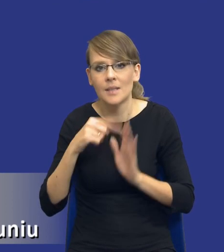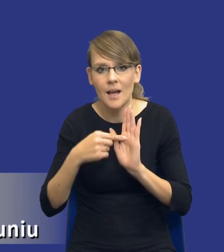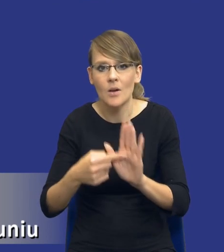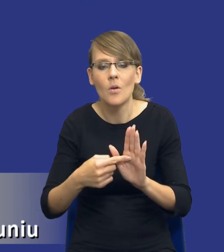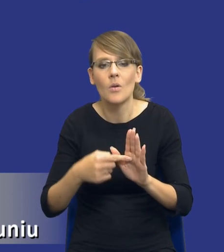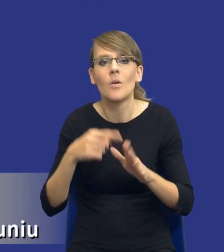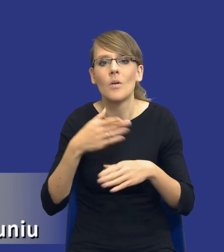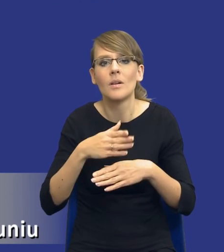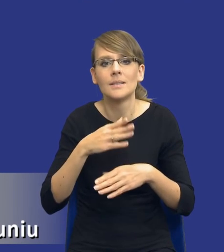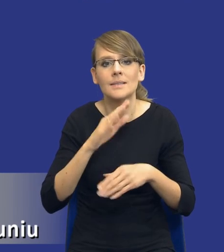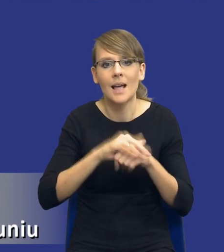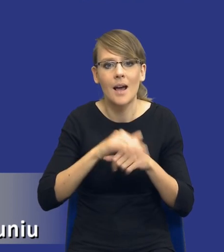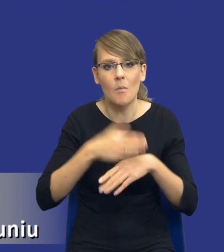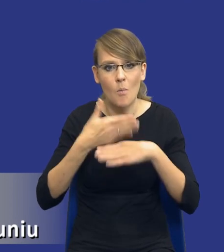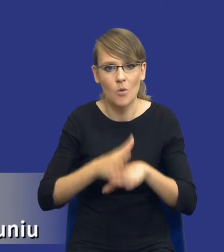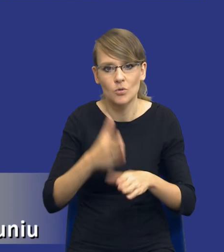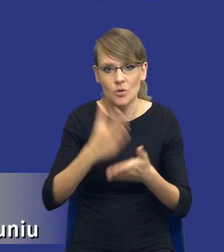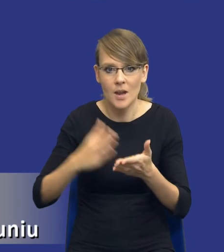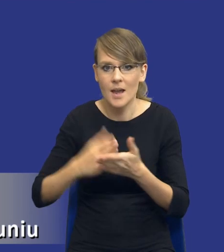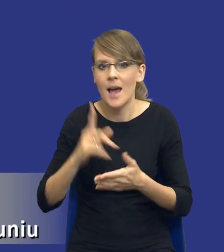zamówienia na części. Ale one nie mówią, że to jest zasada.